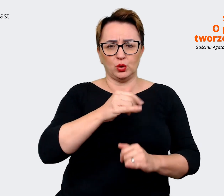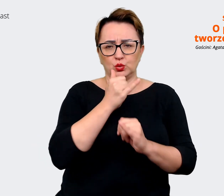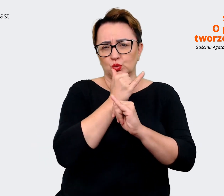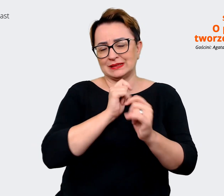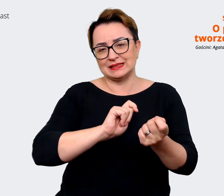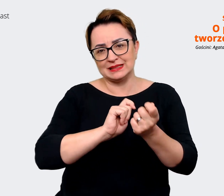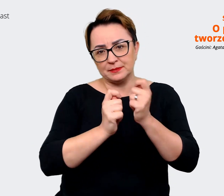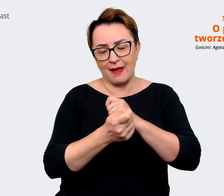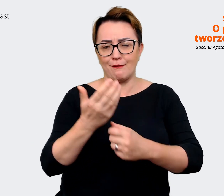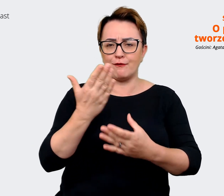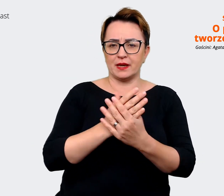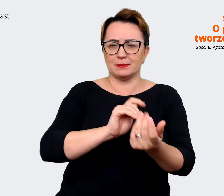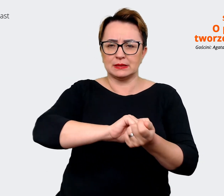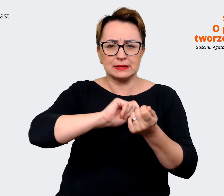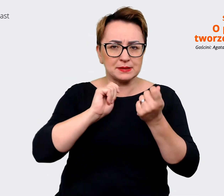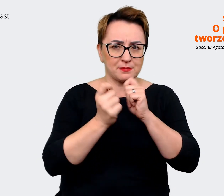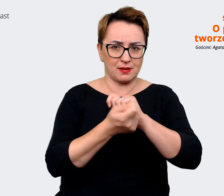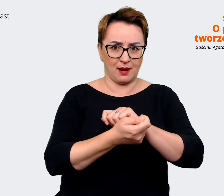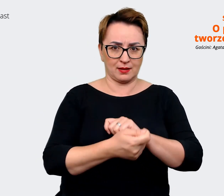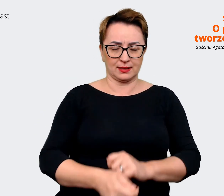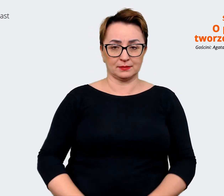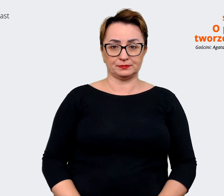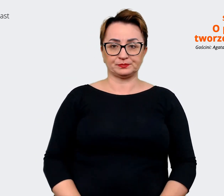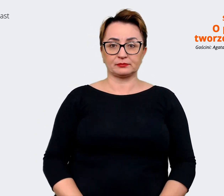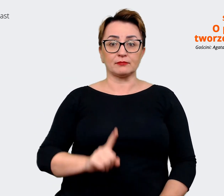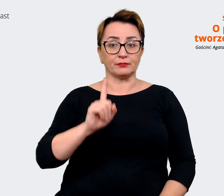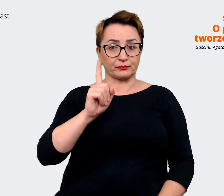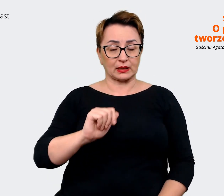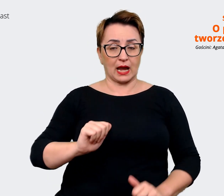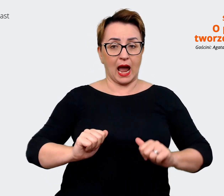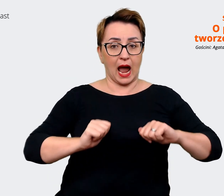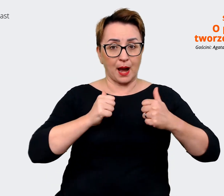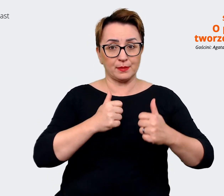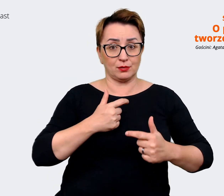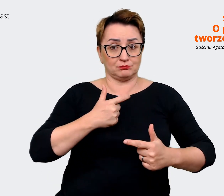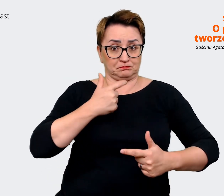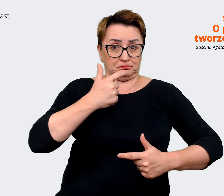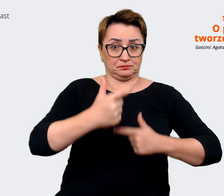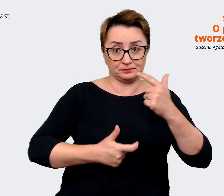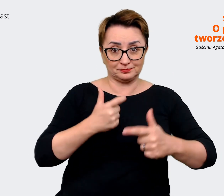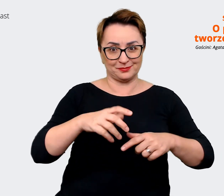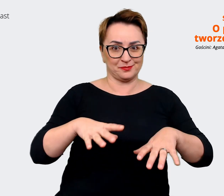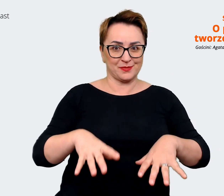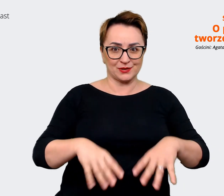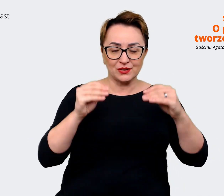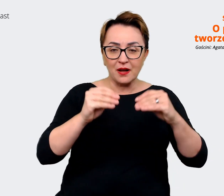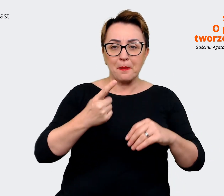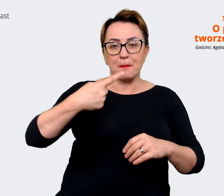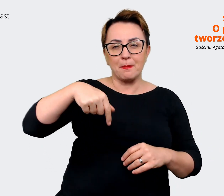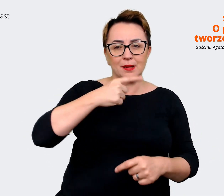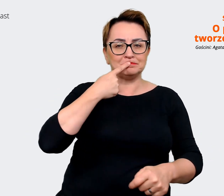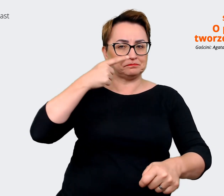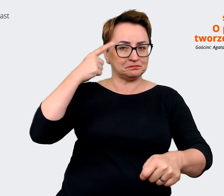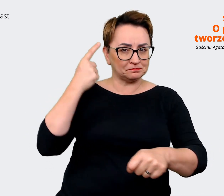Natomiast żeby się do tego zabrać, to postanowiliśmy przyjrzeć się takim